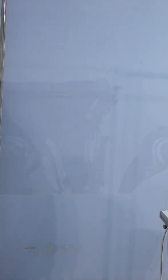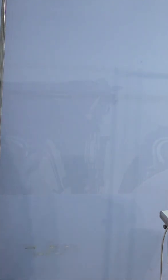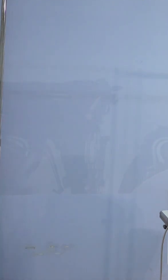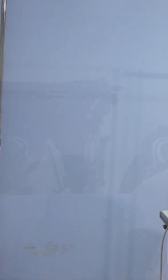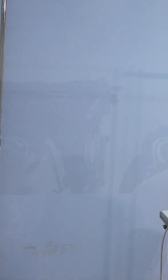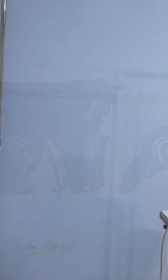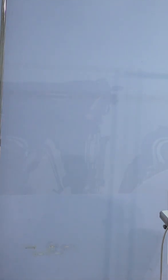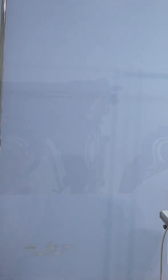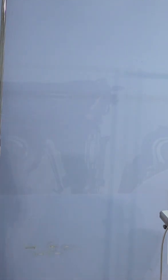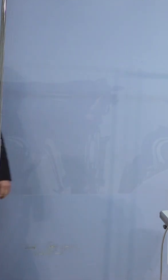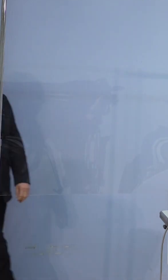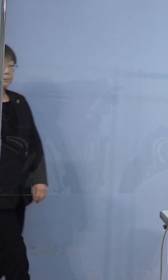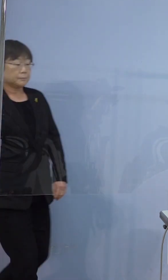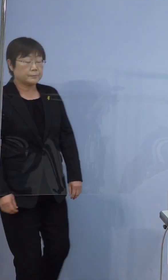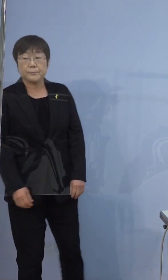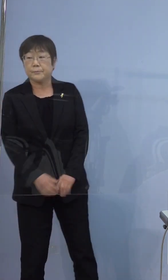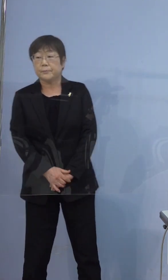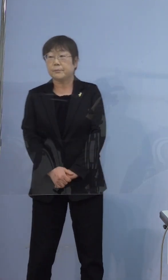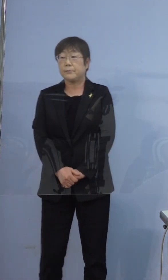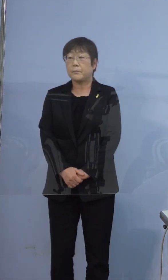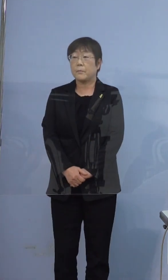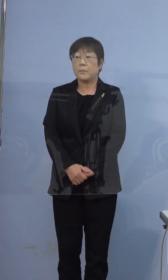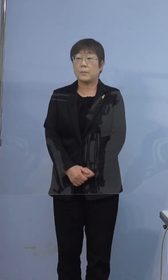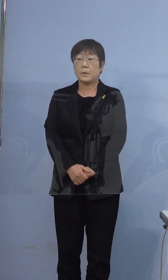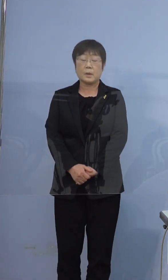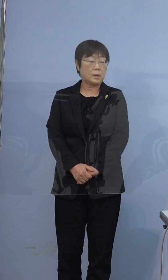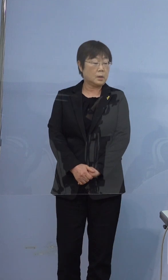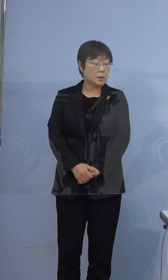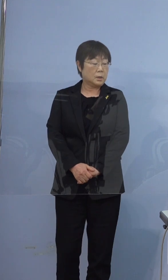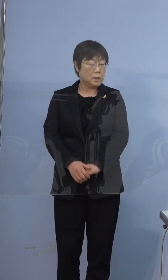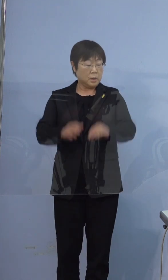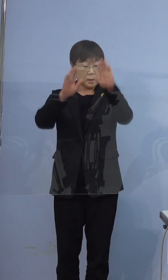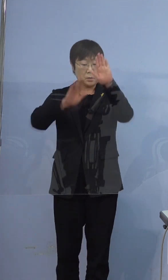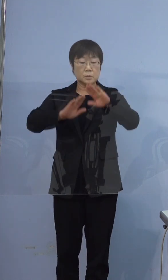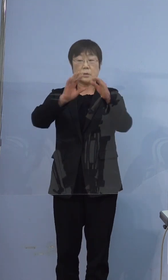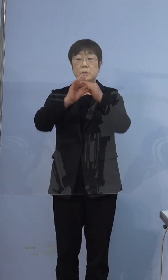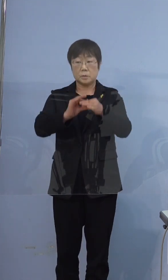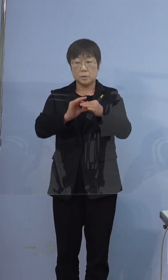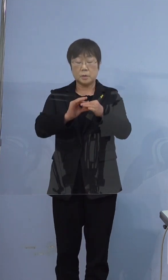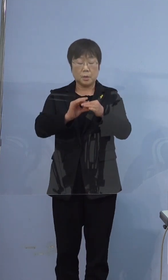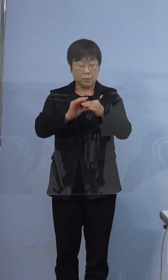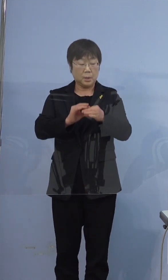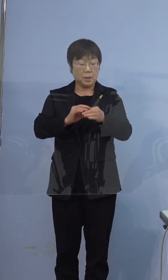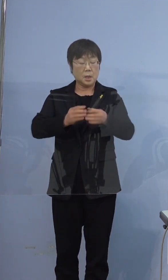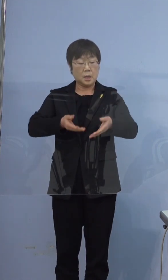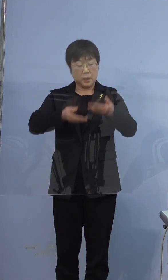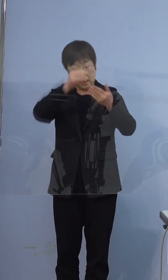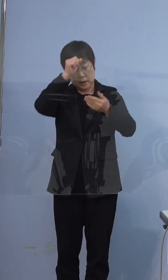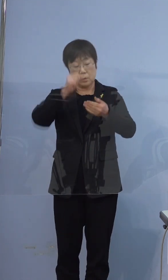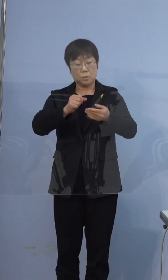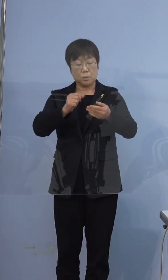質問なんですけど症状については それぞれ軽症と無症状ということで よろしいでしょうか